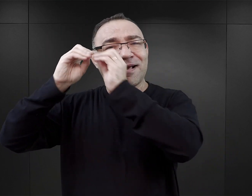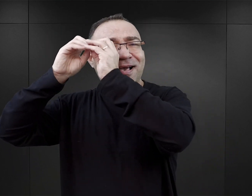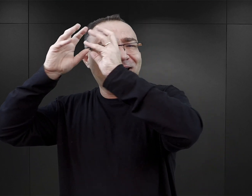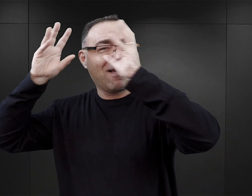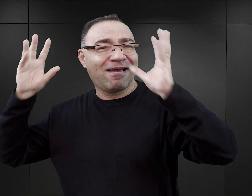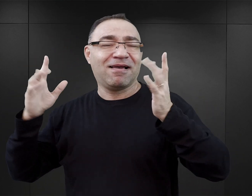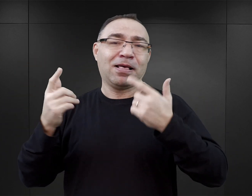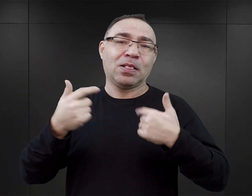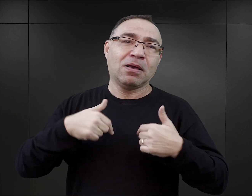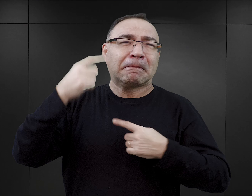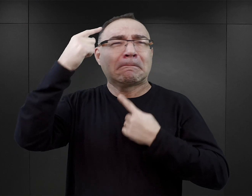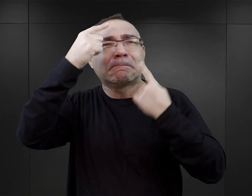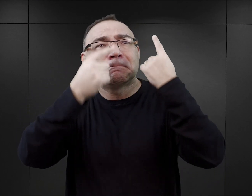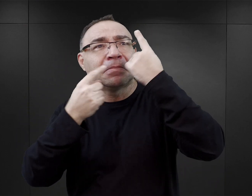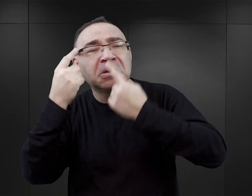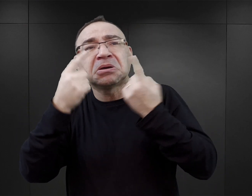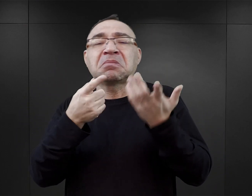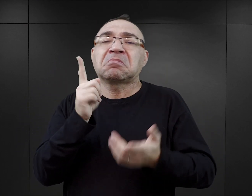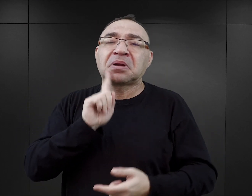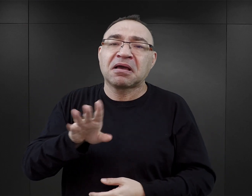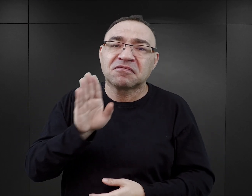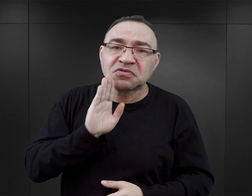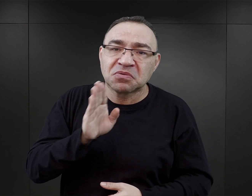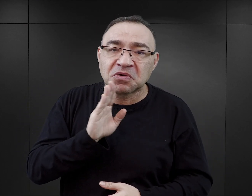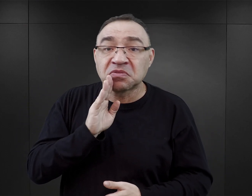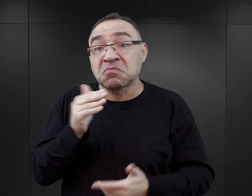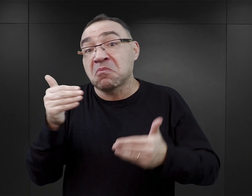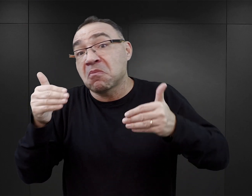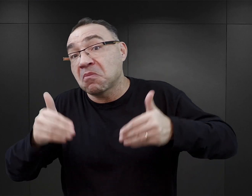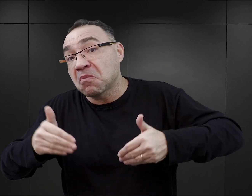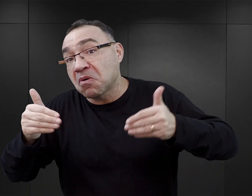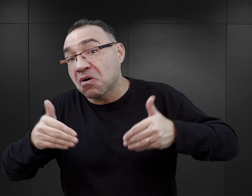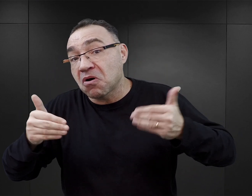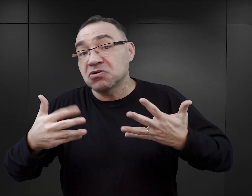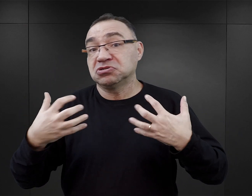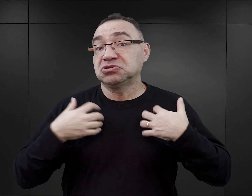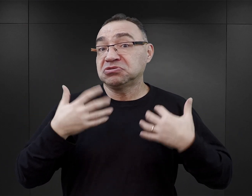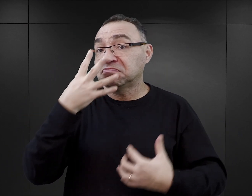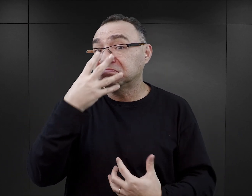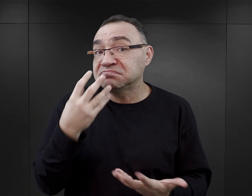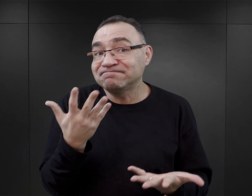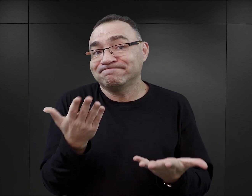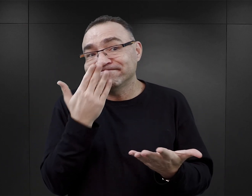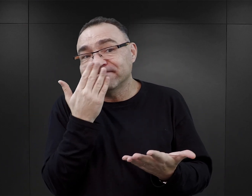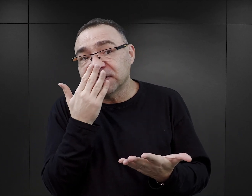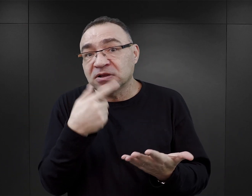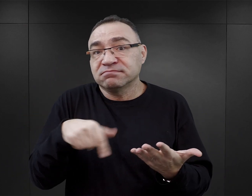o to, co sądzą, co mogło się wydarzyć w obozie, jak mogły realia obozowe wyglądać, jak pewne zjawiska mogły przebiegać.